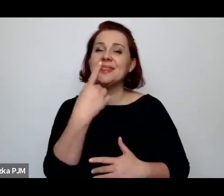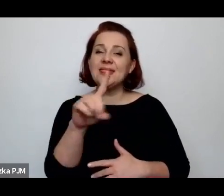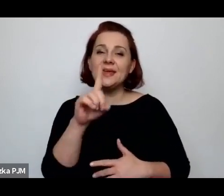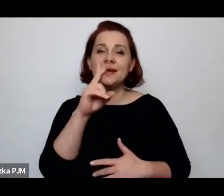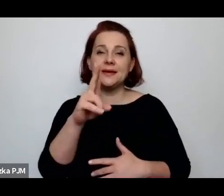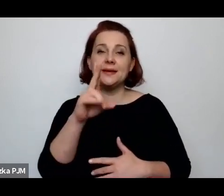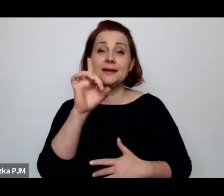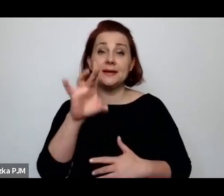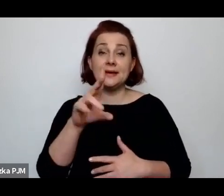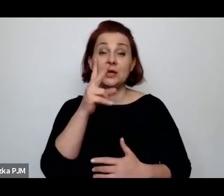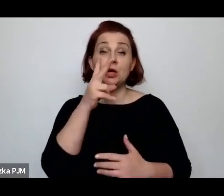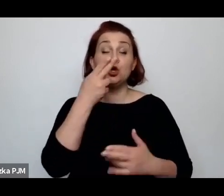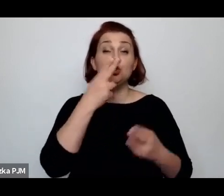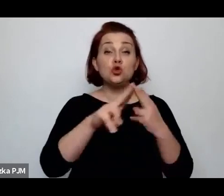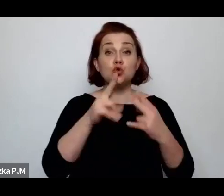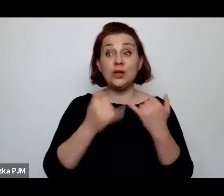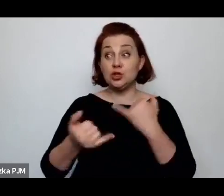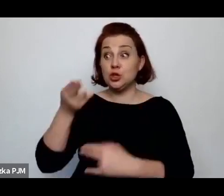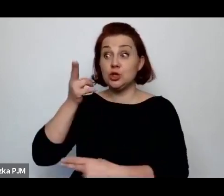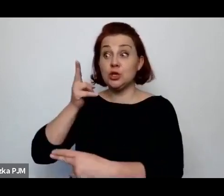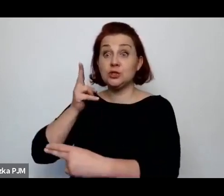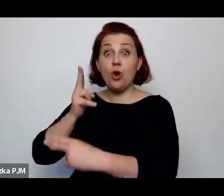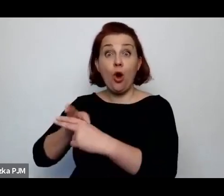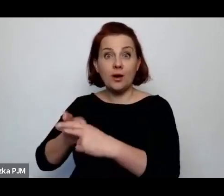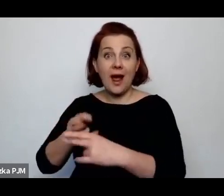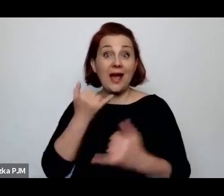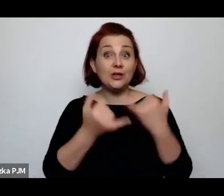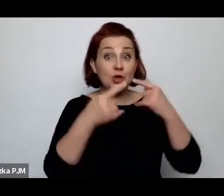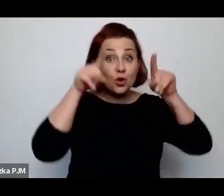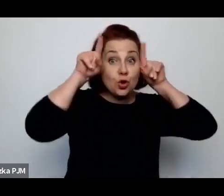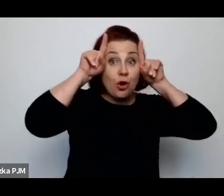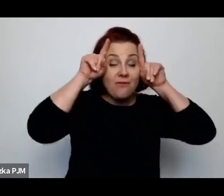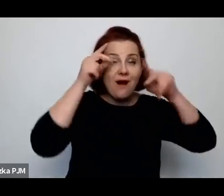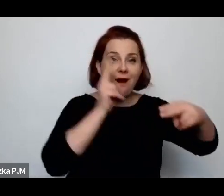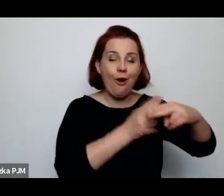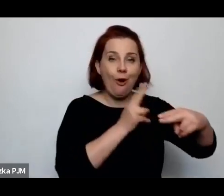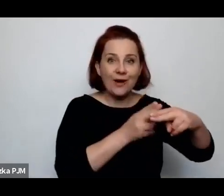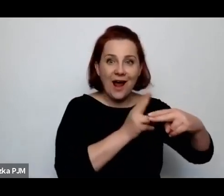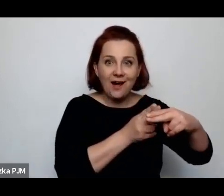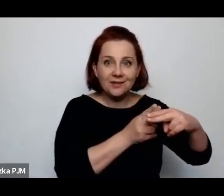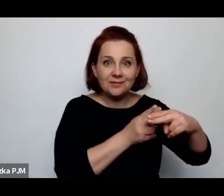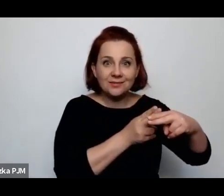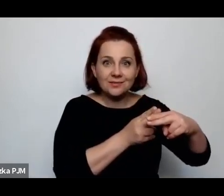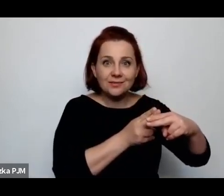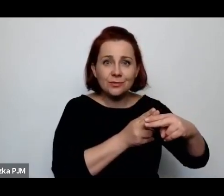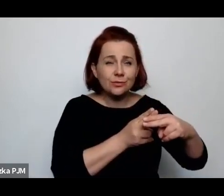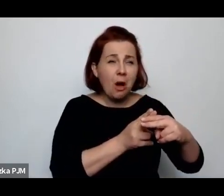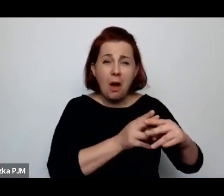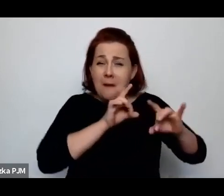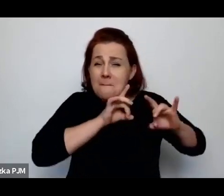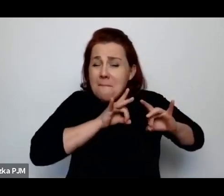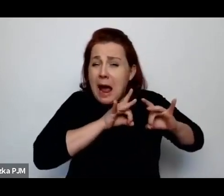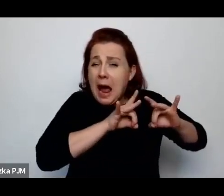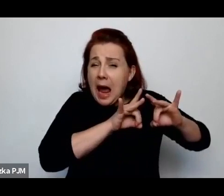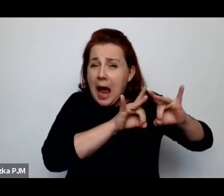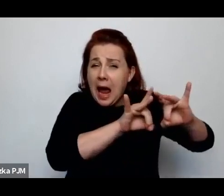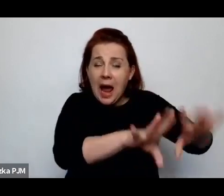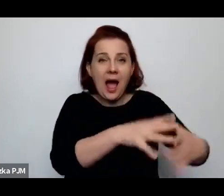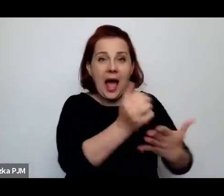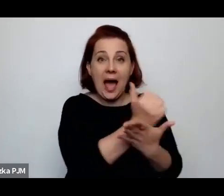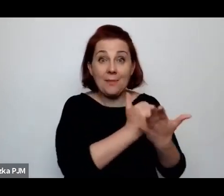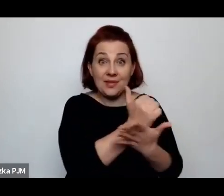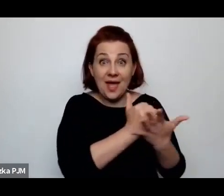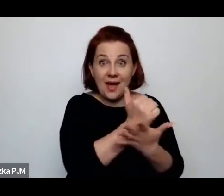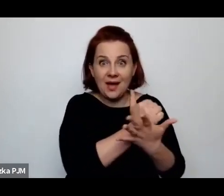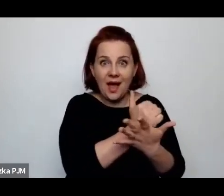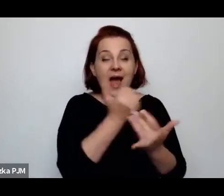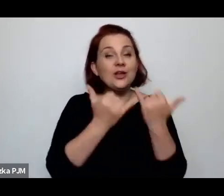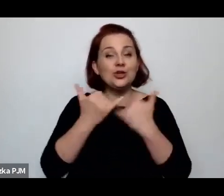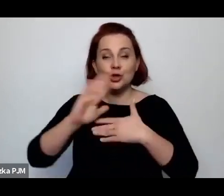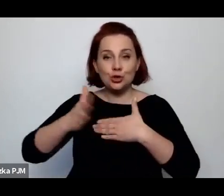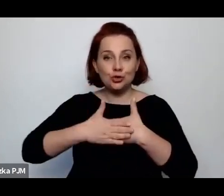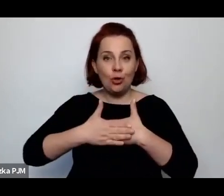Jeżeli krowa jest chora, to leci do apteki, natomiast jeżeli żona jest chora, to nie leci do apteki…